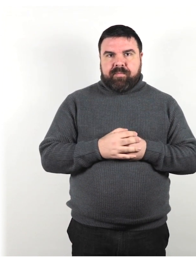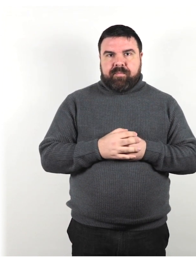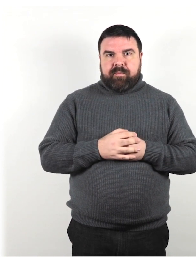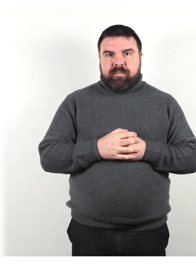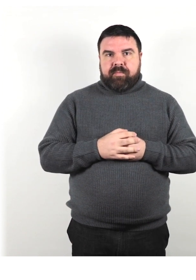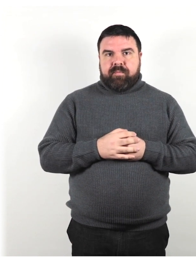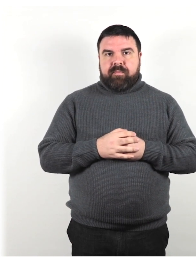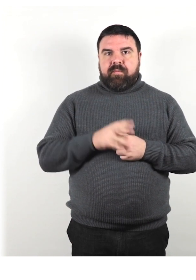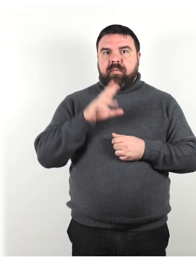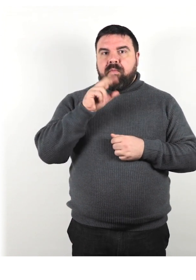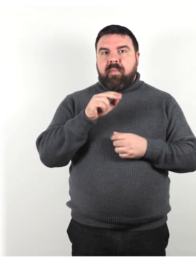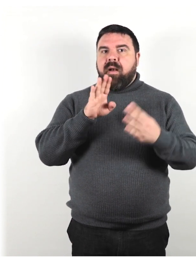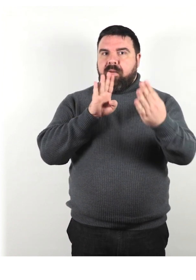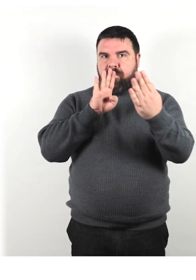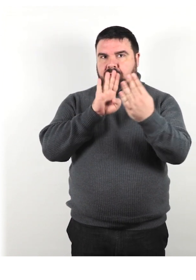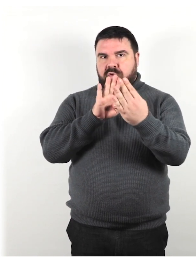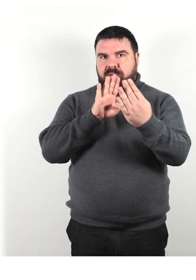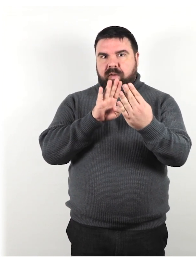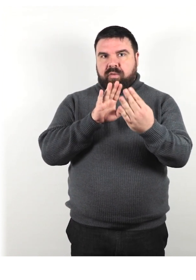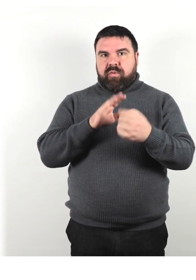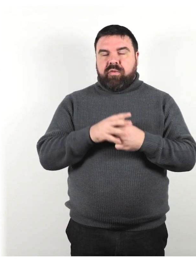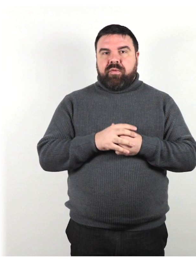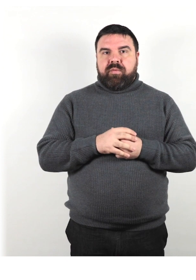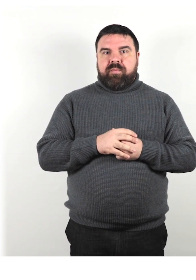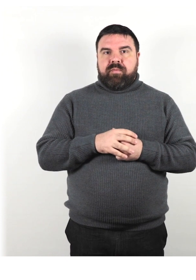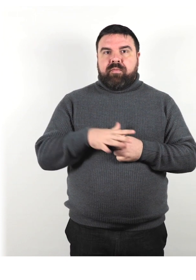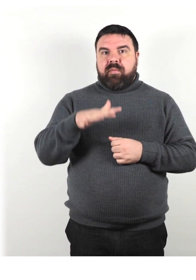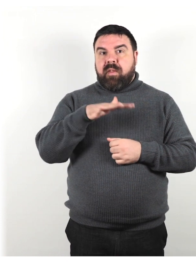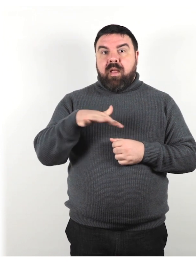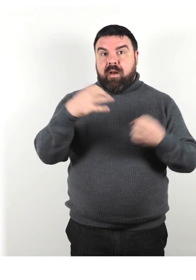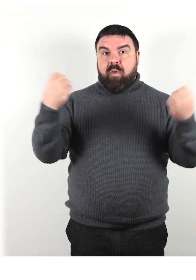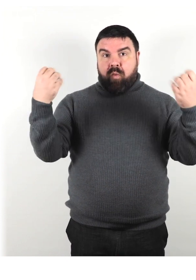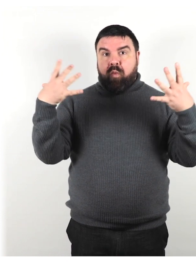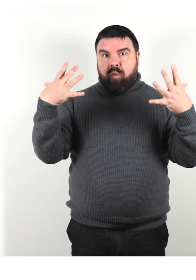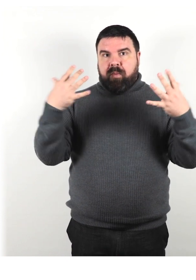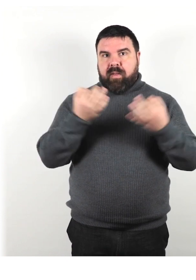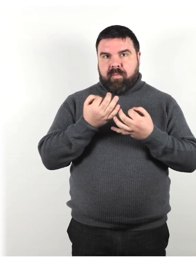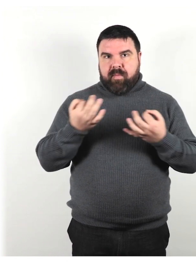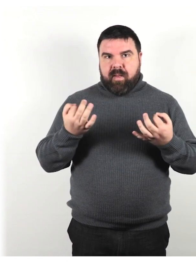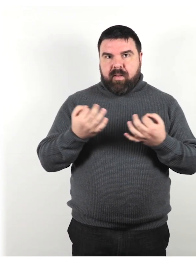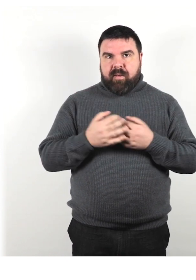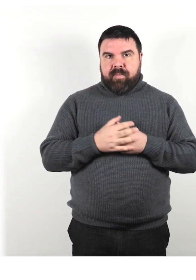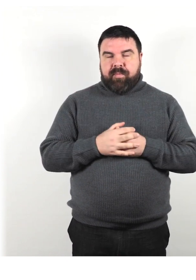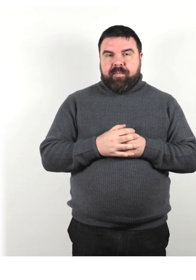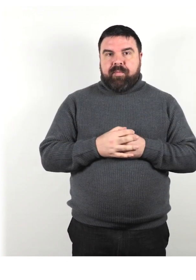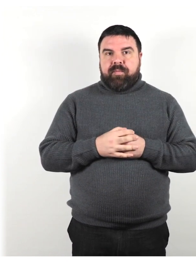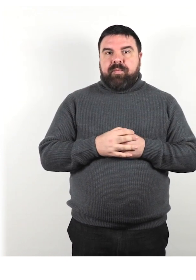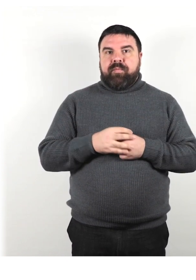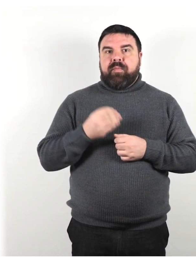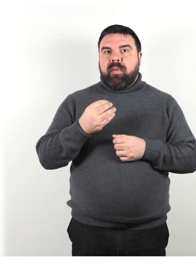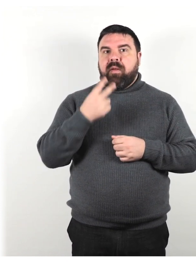Parla faccia a faccia, in un'area ben illuminata, se possibile, per facilitare la lettura delle labbra.